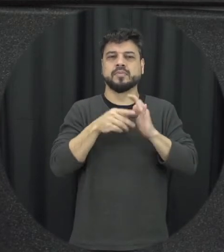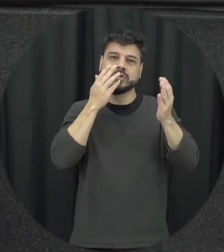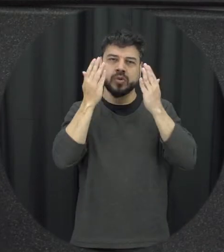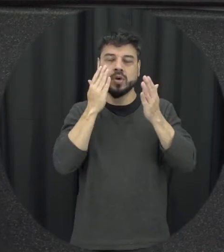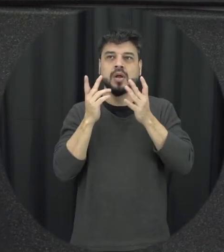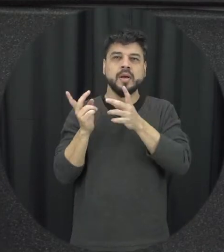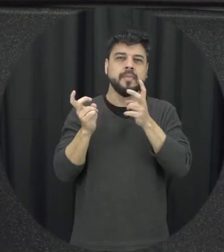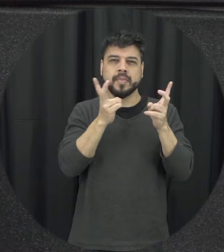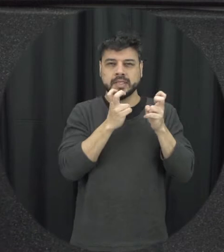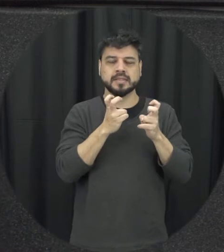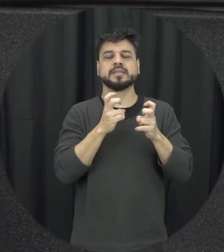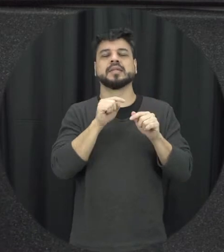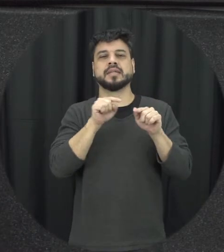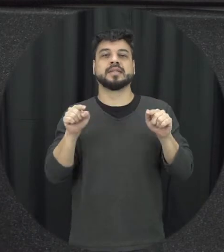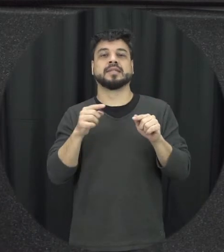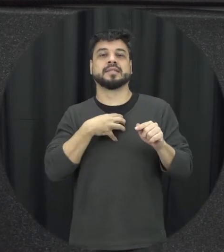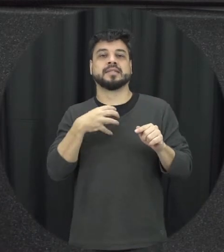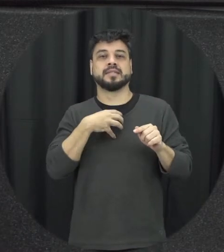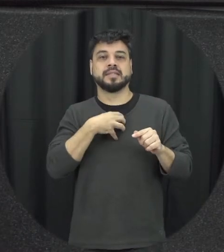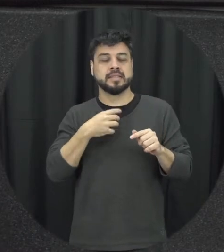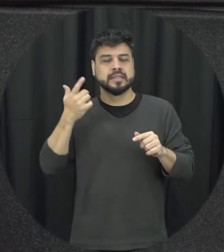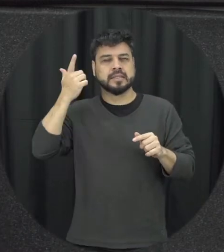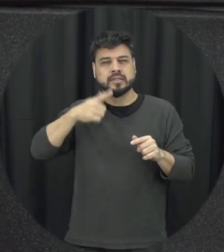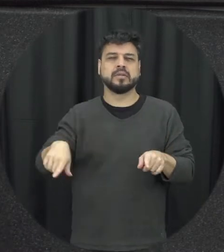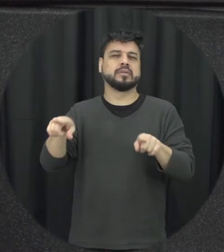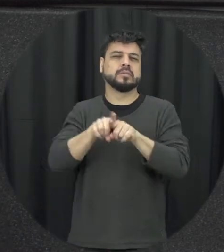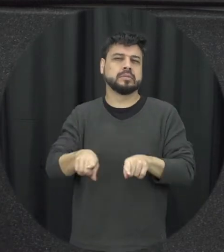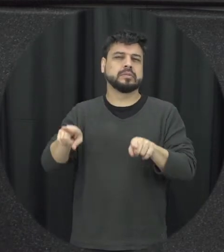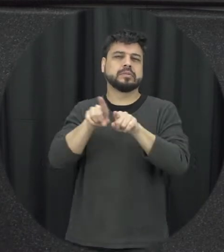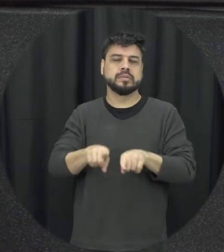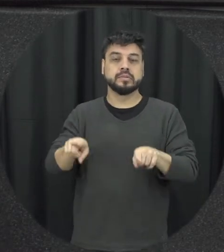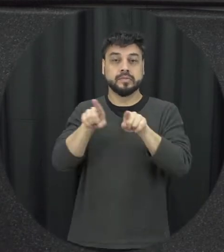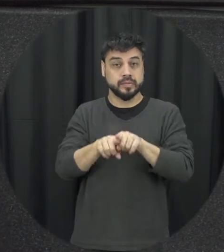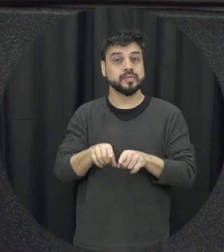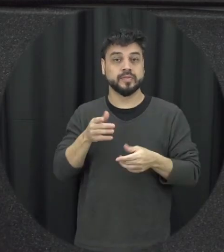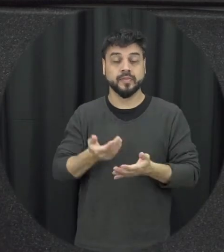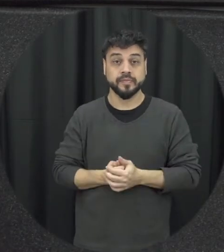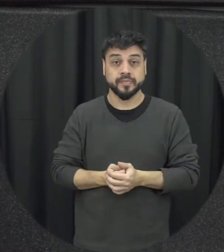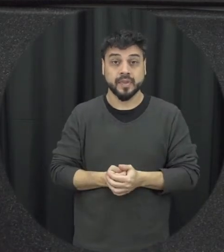em presenciando aquela situações de forma né recorrente tudo mais e para família com todo